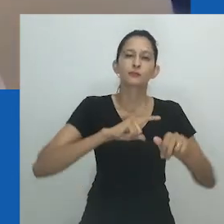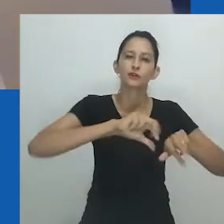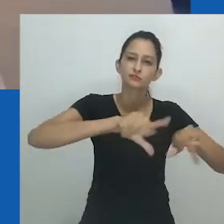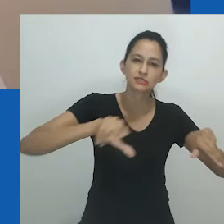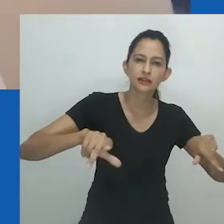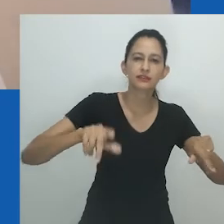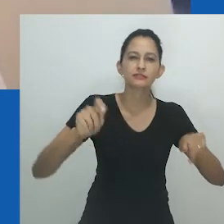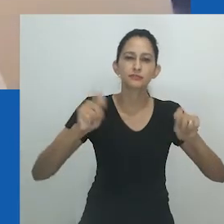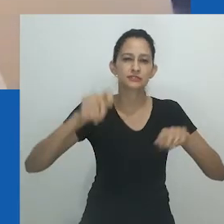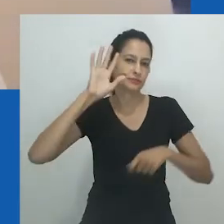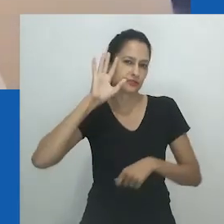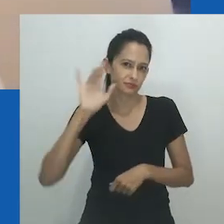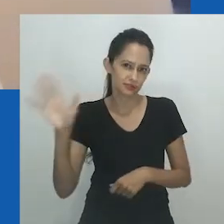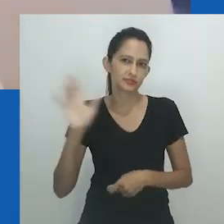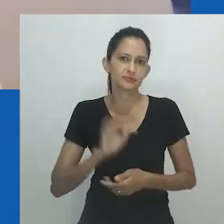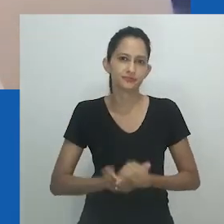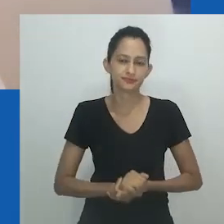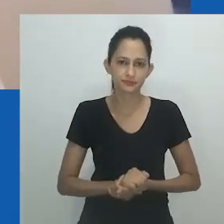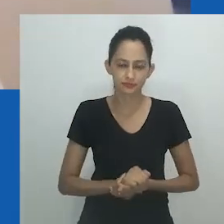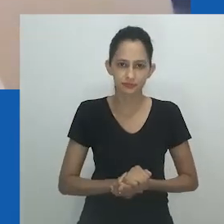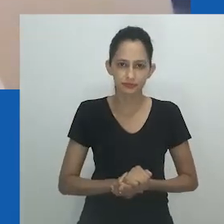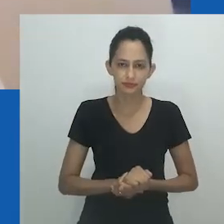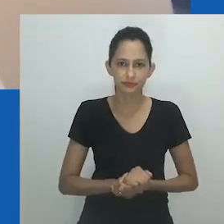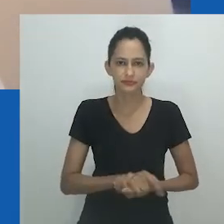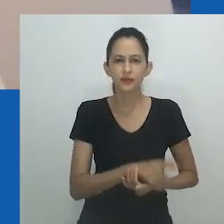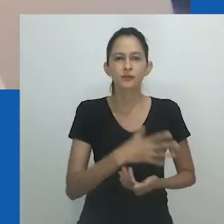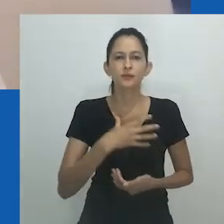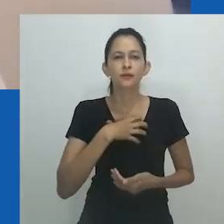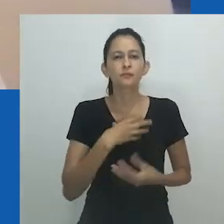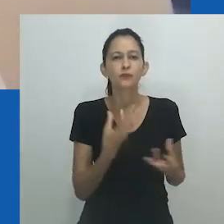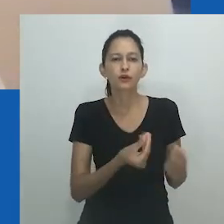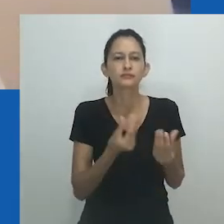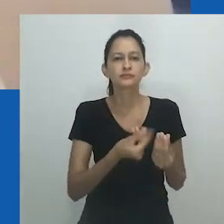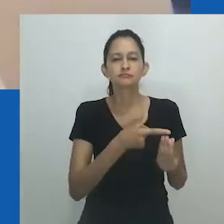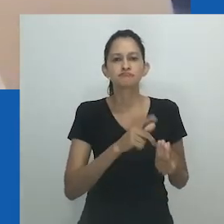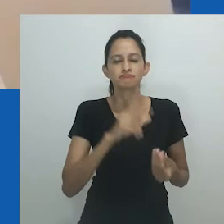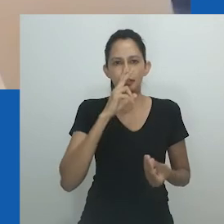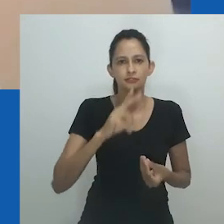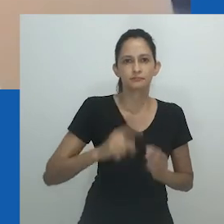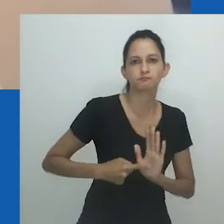A figura de Hlobo fala com autoridade a partir de seu próprio arquivo de linguagem e identidade queer.